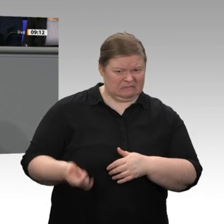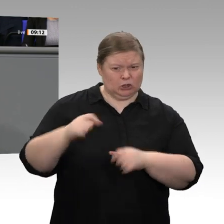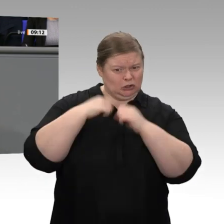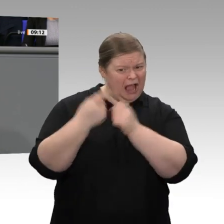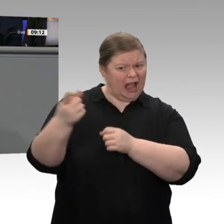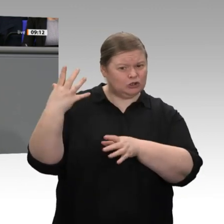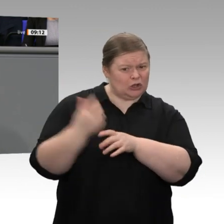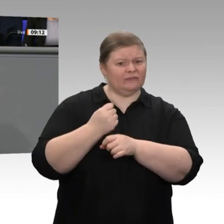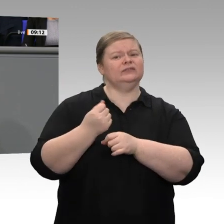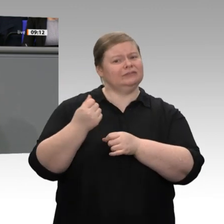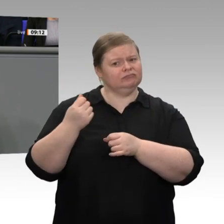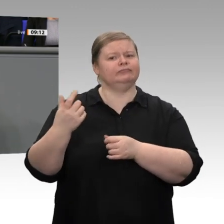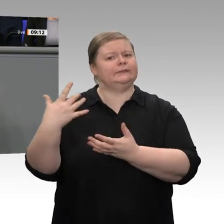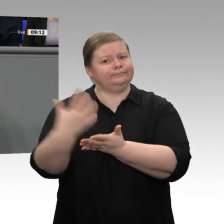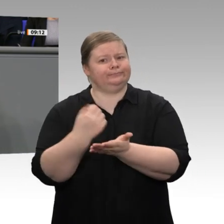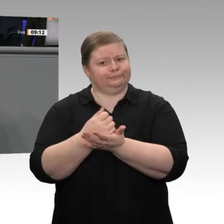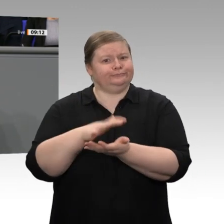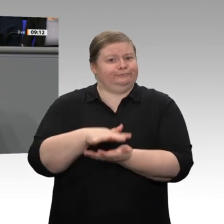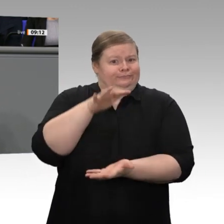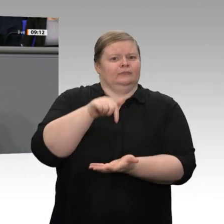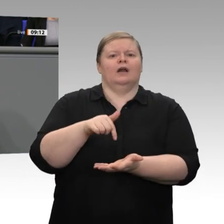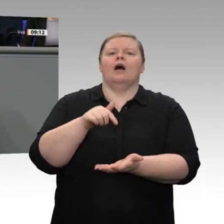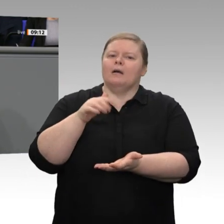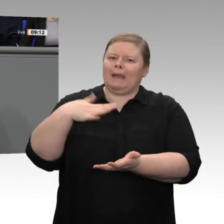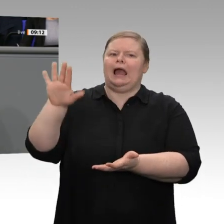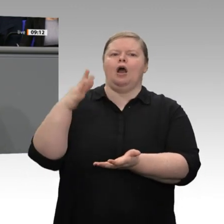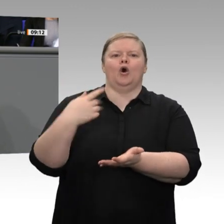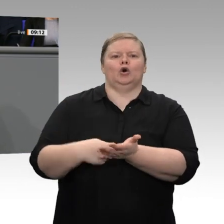Das ist der Grund für die Zurückhaltung bei den Ausrüstungsinvestitionen in den